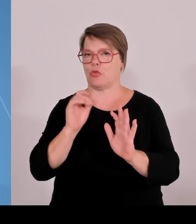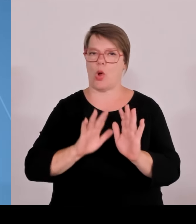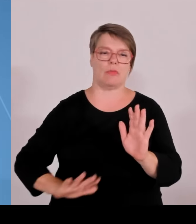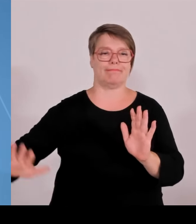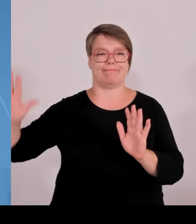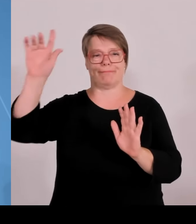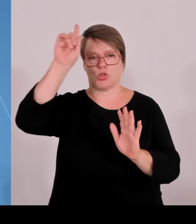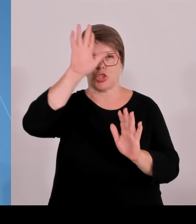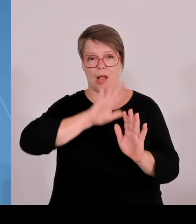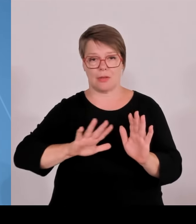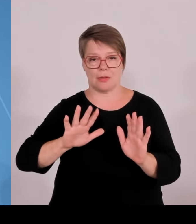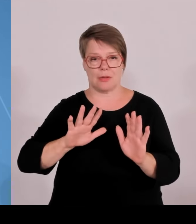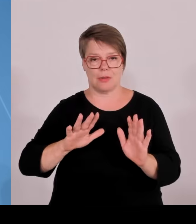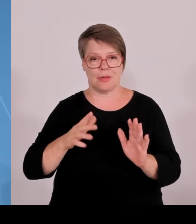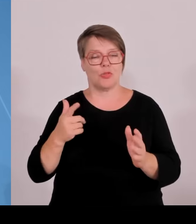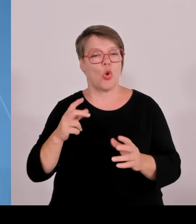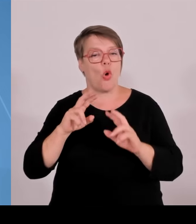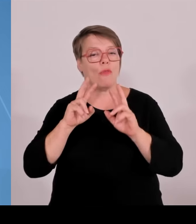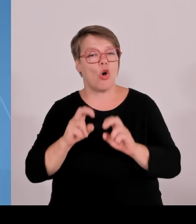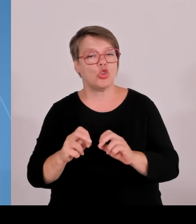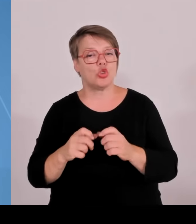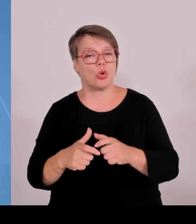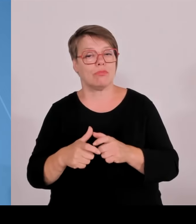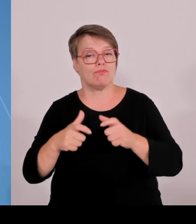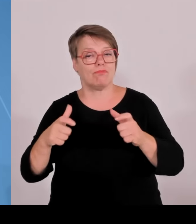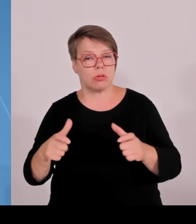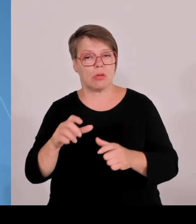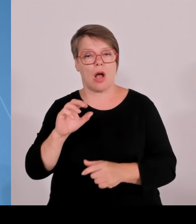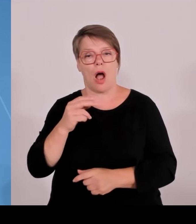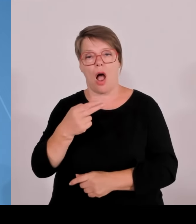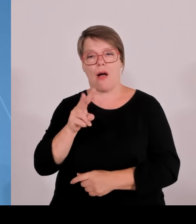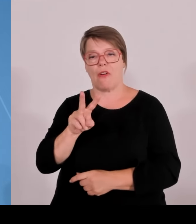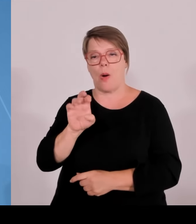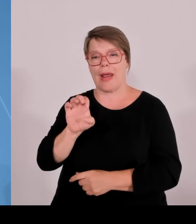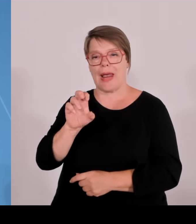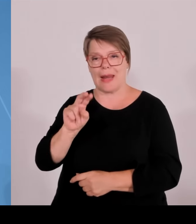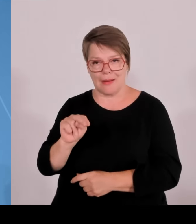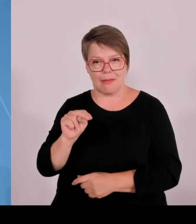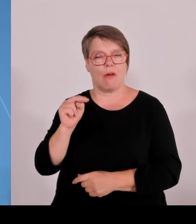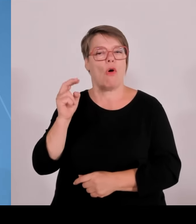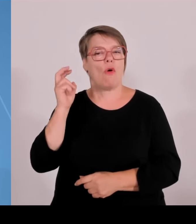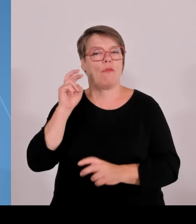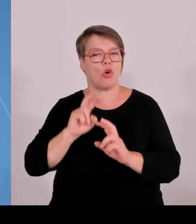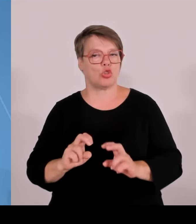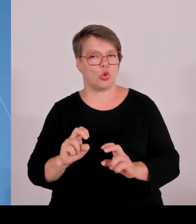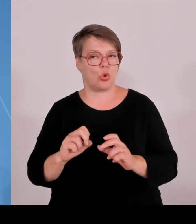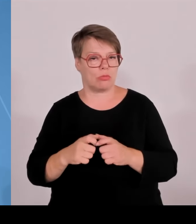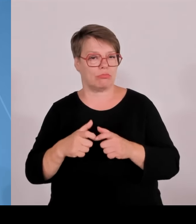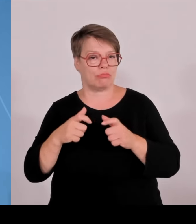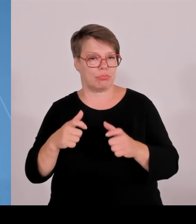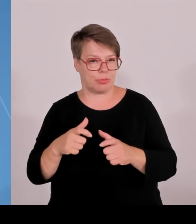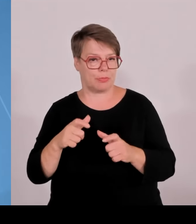Eine konsequente Weiterentwicklung durch die High Tech Agenda hat stattgefunden. Knapp 500 Professuren sind hier,